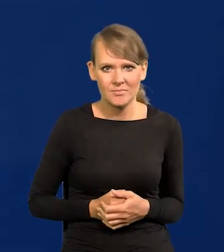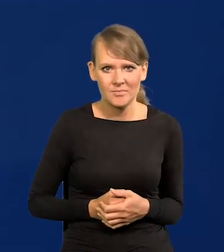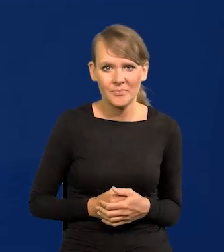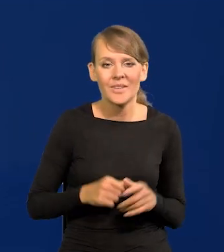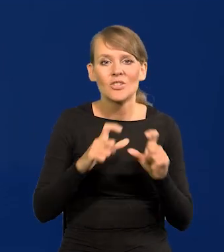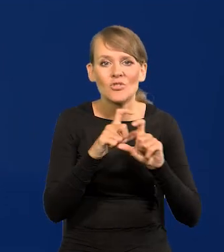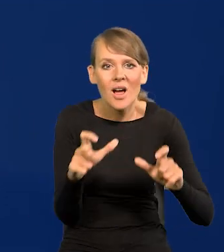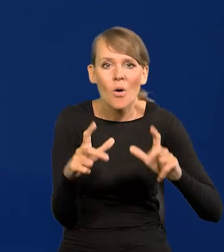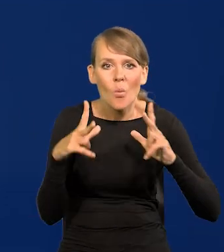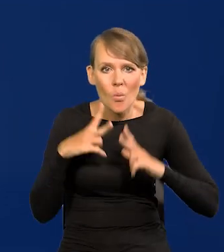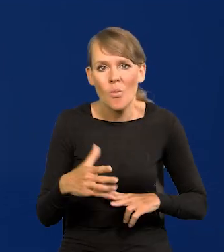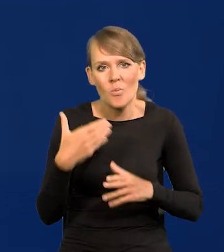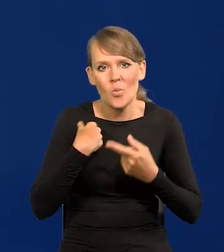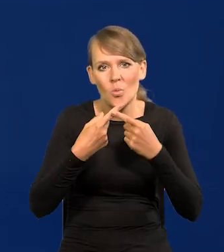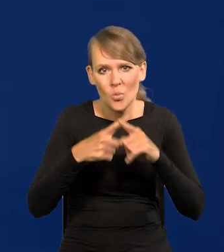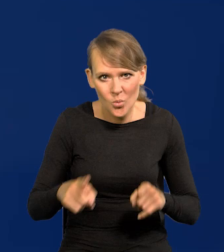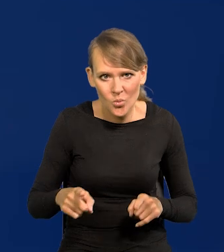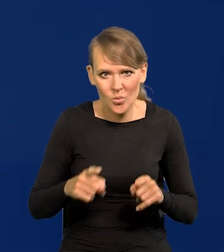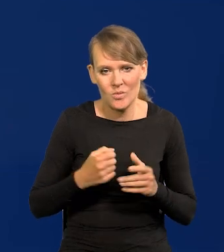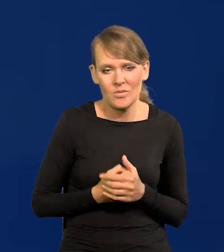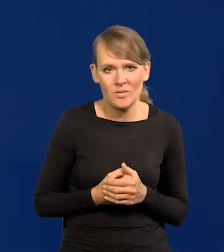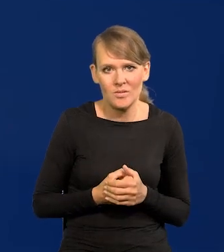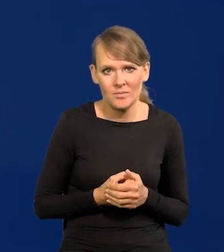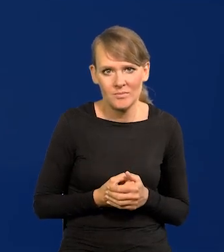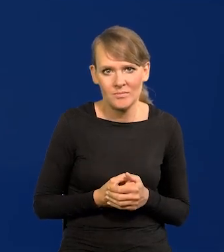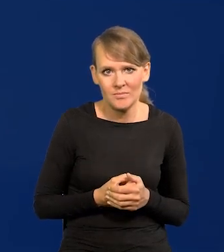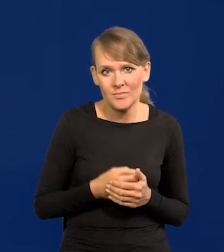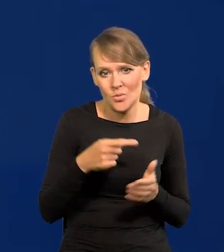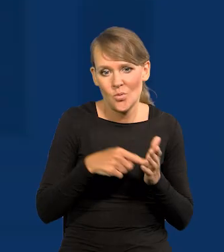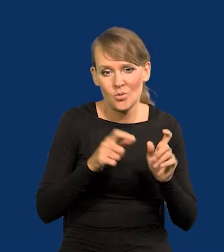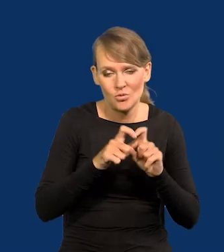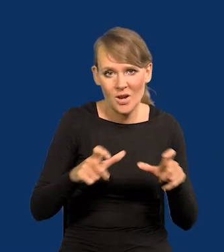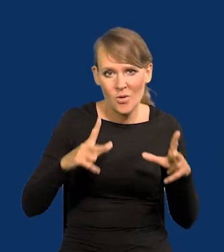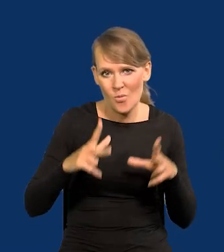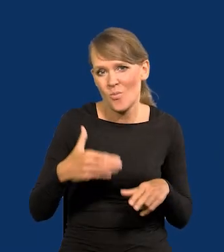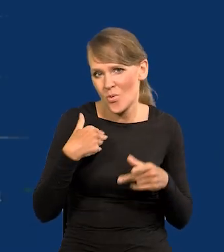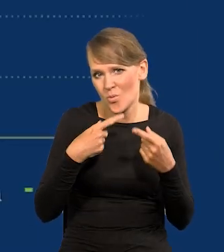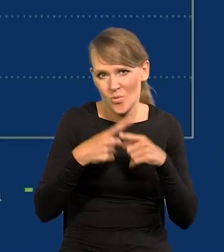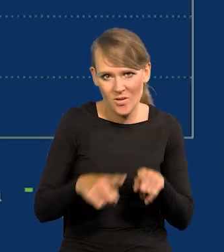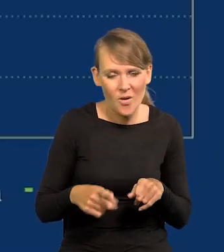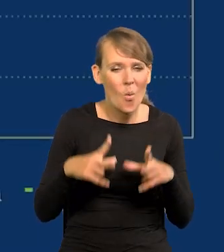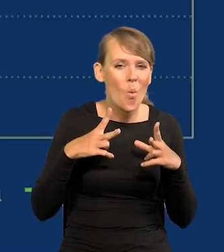Czas urlopu był bardzo krótki XX w, to czas urlopu był bardzo krótki. Mało było urlopu.